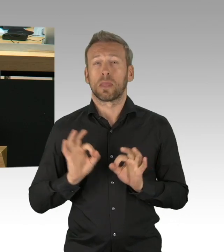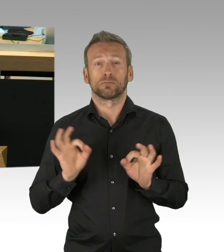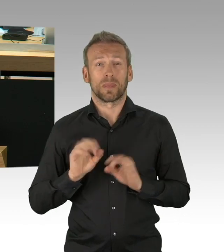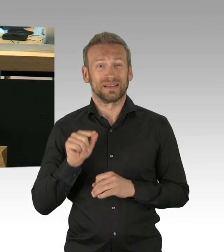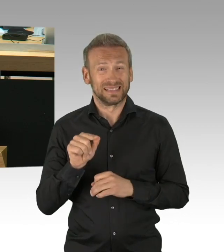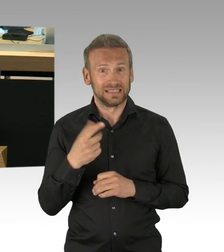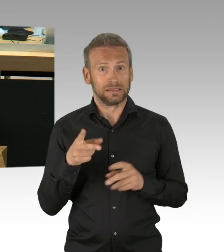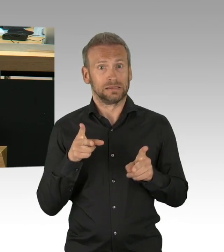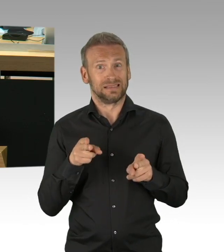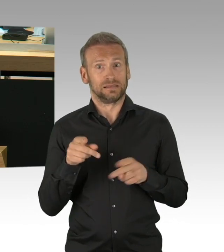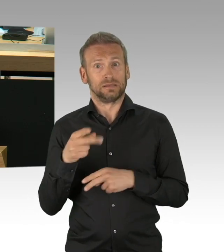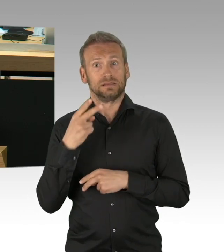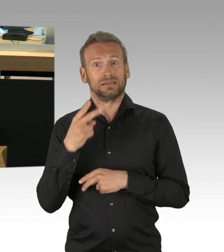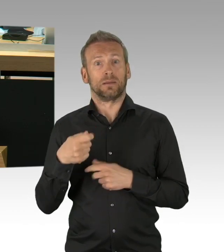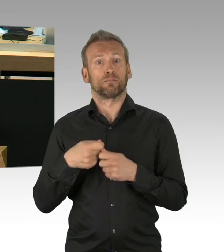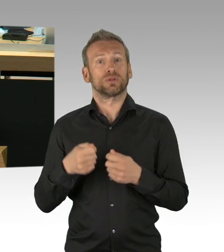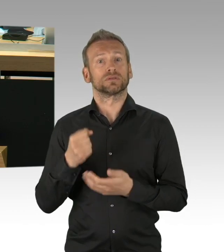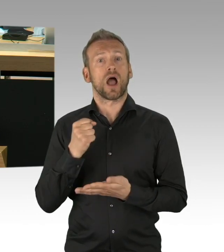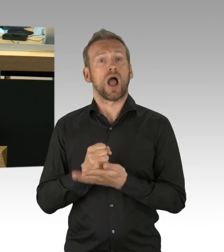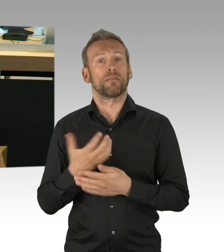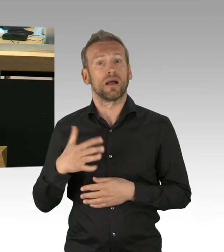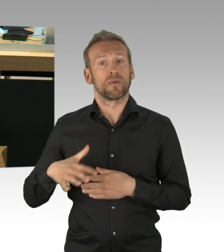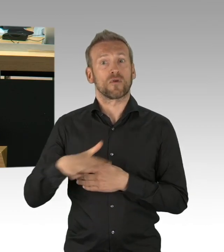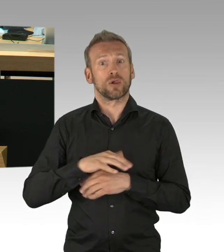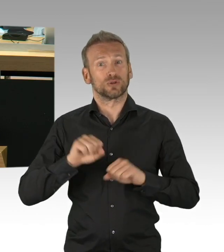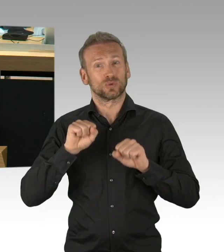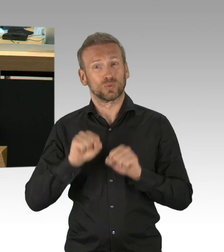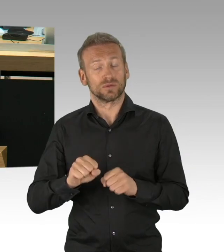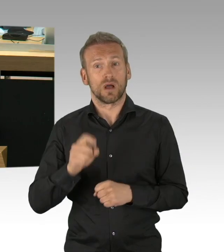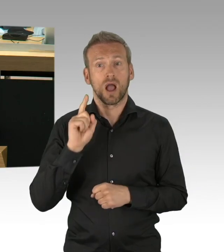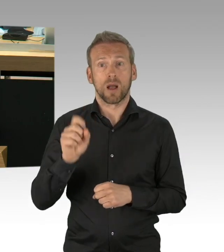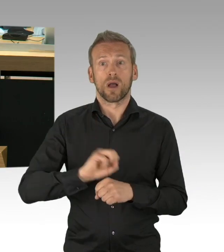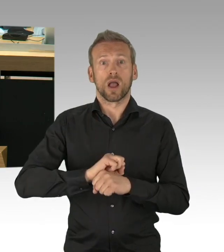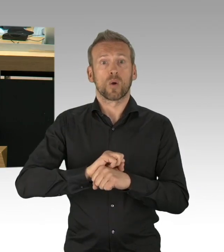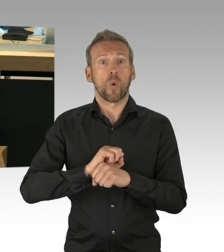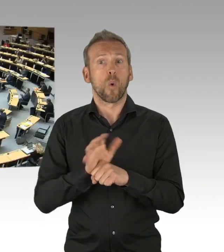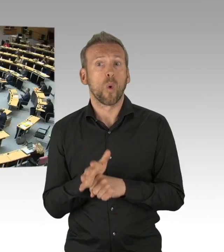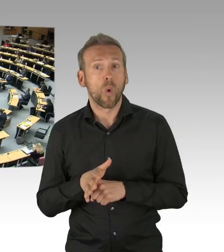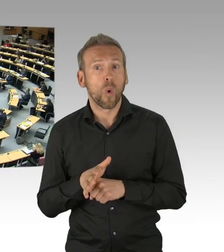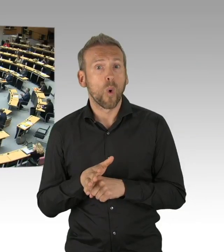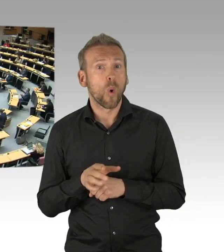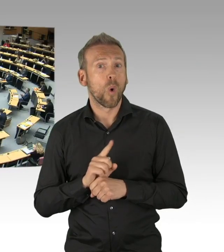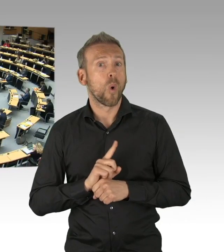die eine hervorragende Arbeit für uns alle hier leisten, meine sehr geehrten Damen und Herren. (Beifall)